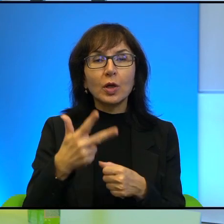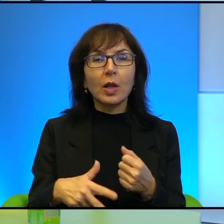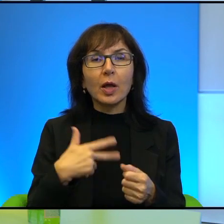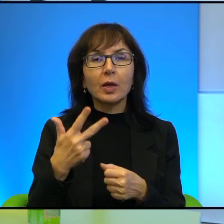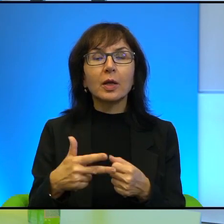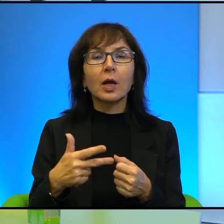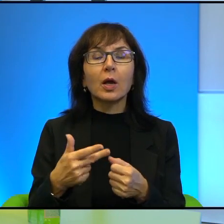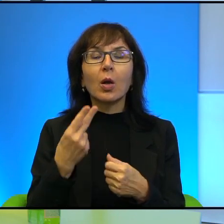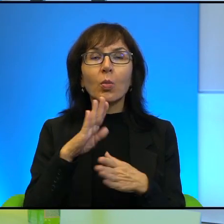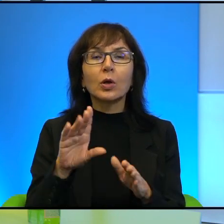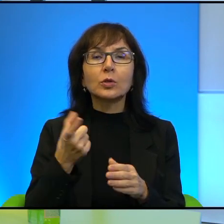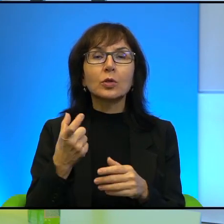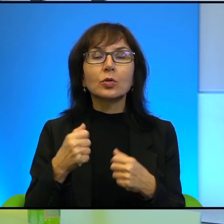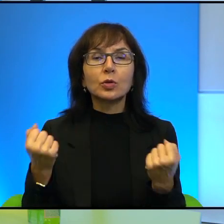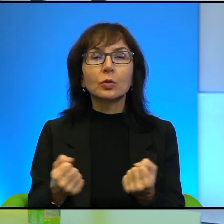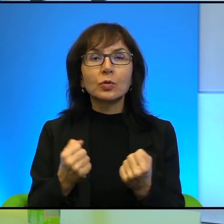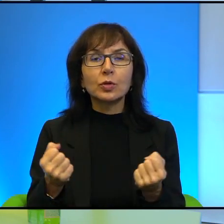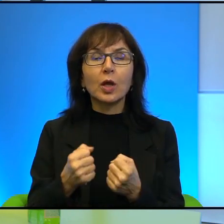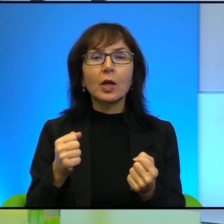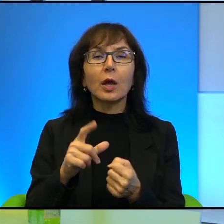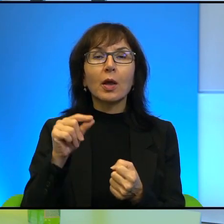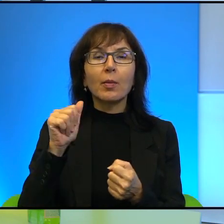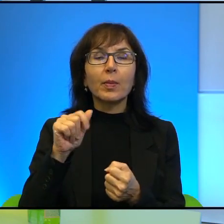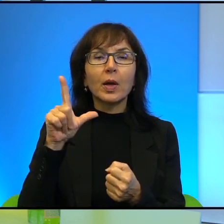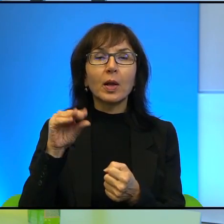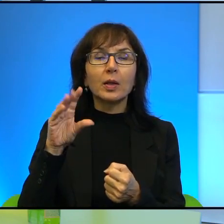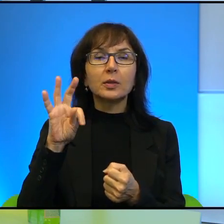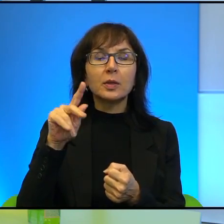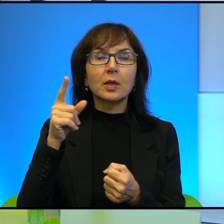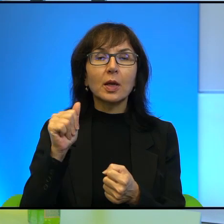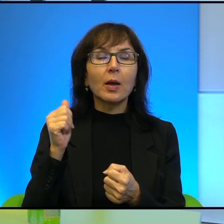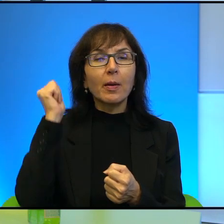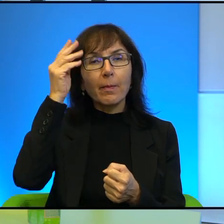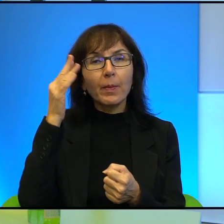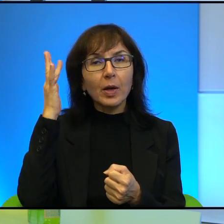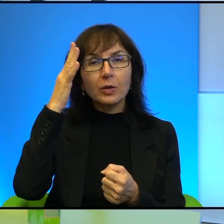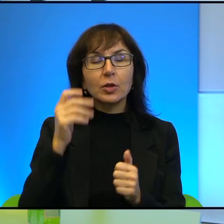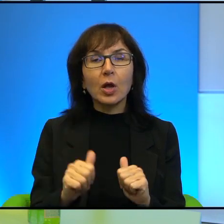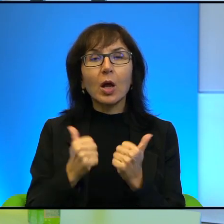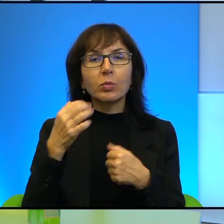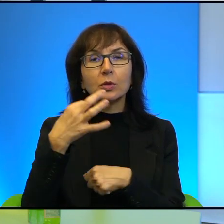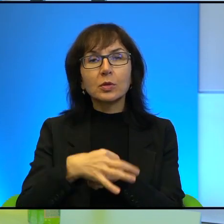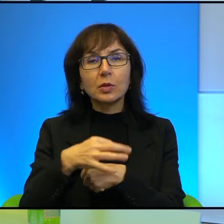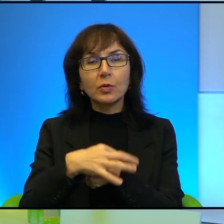co się dzieje w Palestynie, tak? Wypowiada się do kamery, że ona marzy o tym, żeby studiować na Harvardzie dziennikarstwo po to,